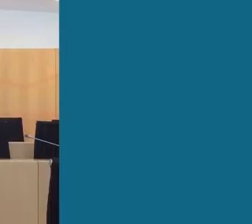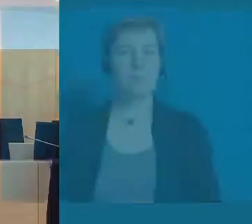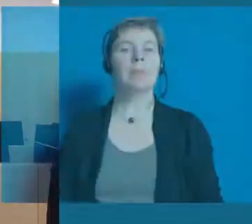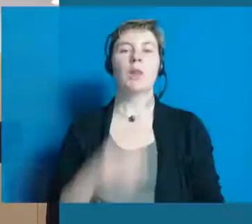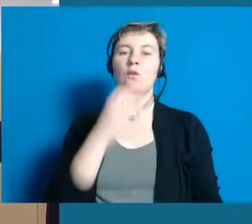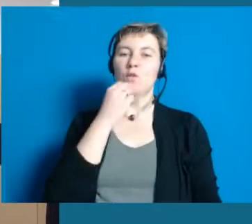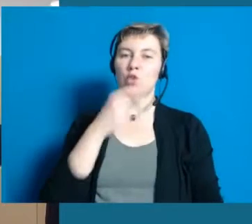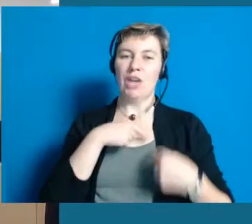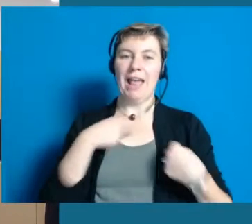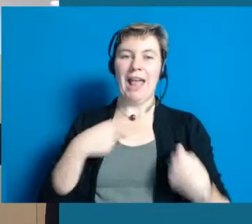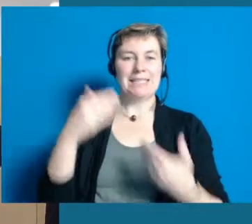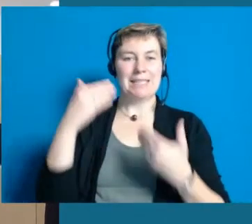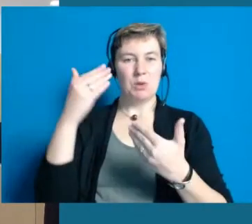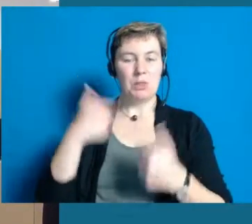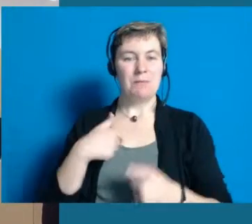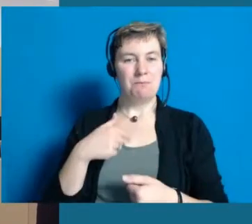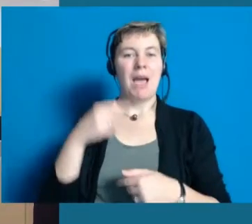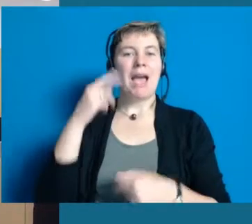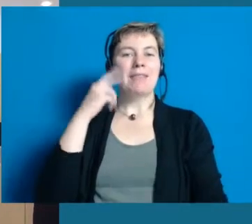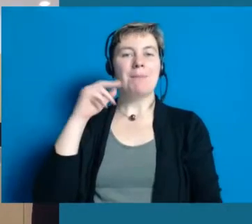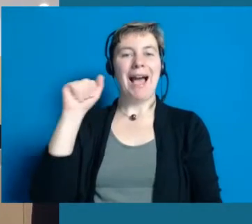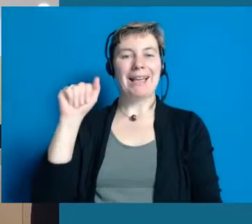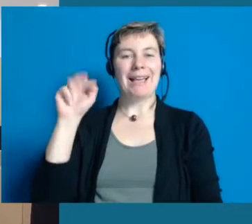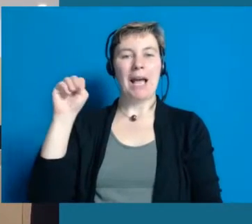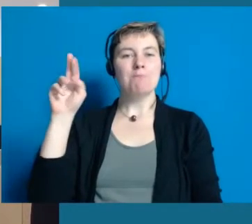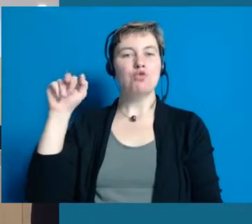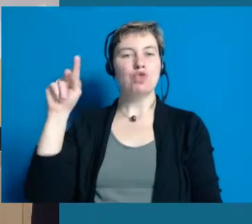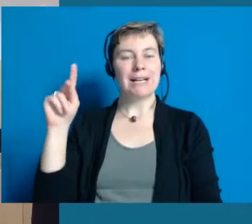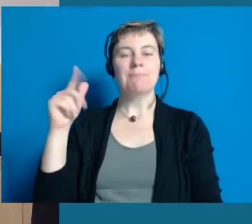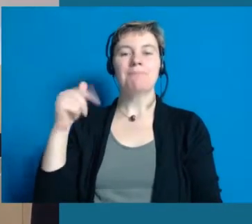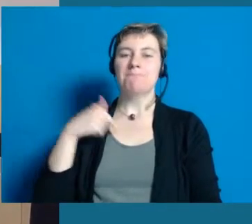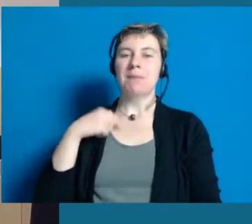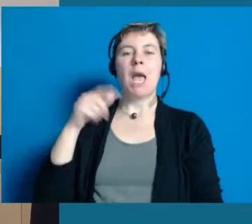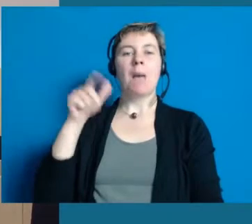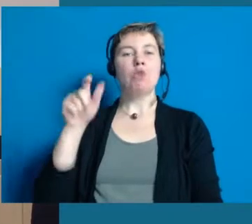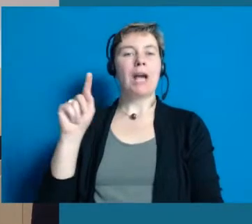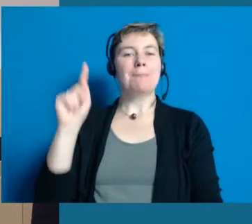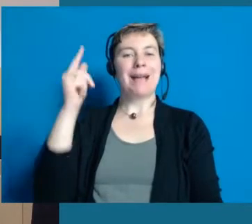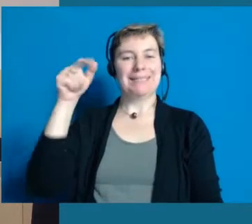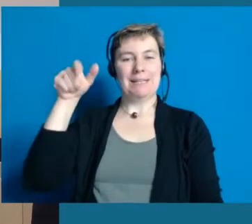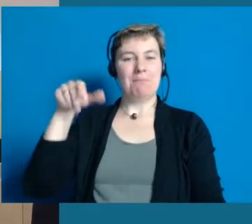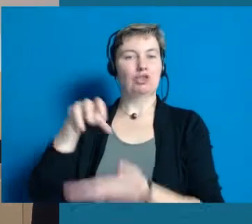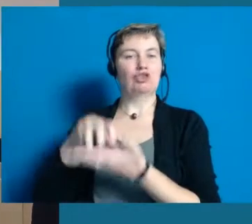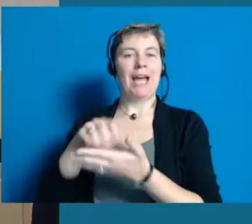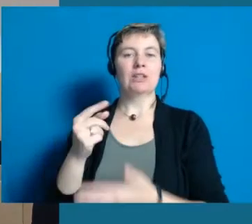Ich möchte Sie recht herzlich begrüßen. Mein Name ist Angelika Munk. Ich bin die Bürgermeisterin der Stadt Hochheim.